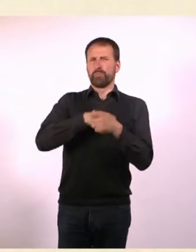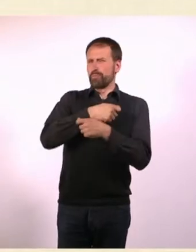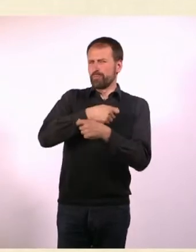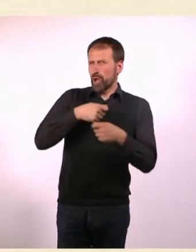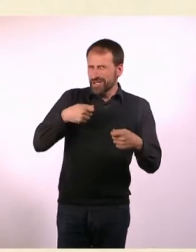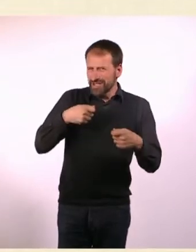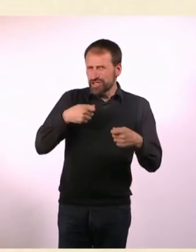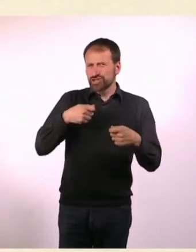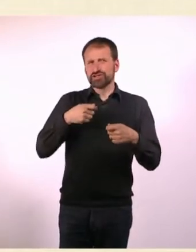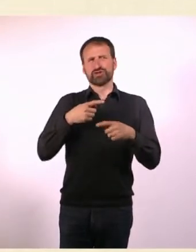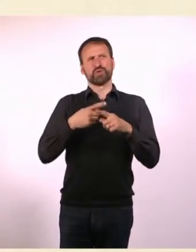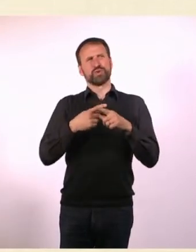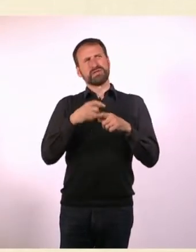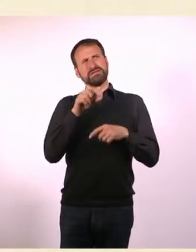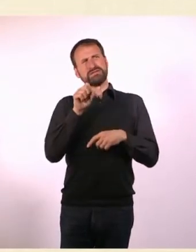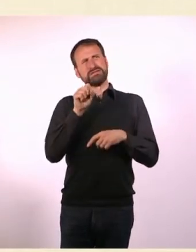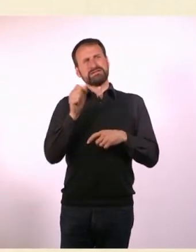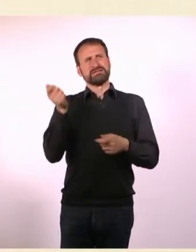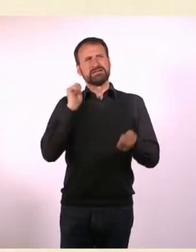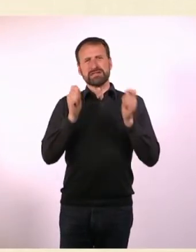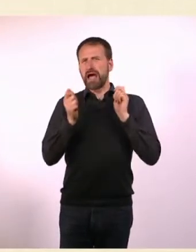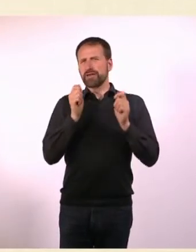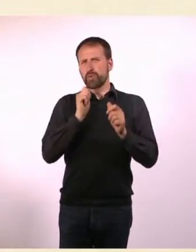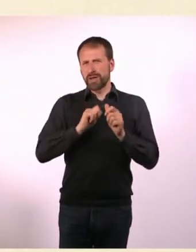und irgendwas irgendwann wusste ich das mal, als das Magazin rauskam.